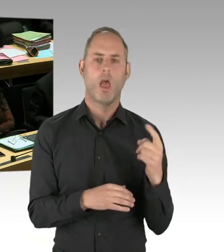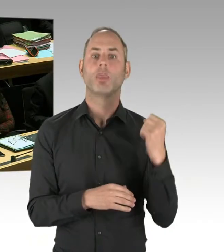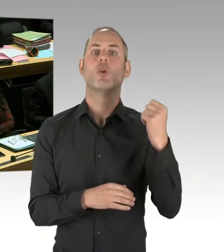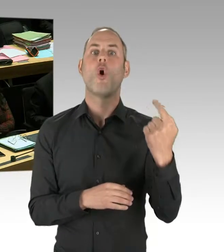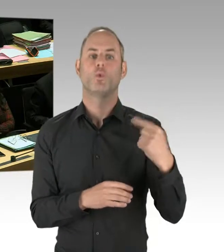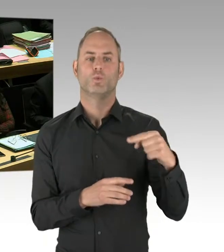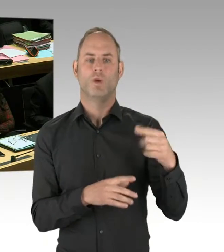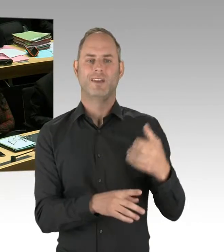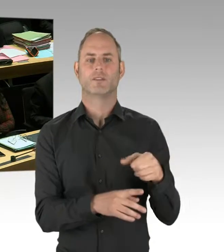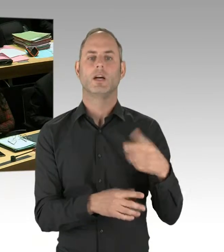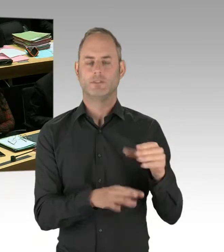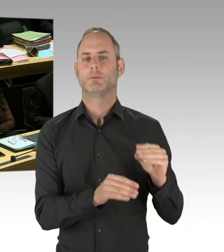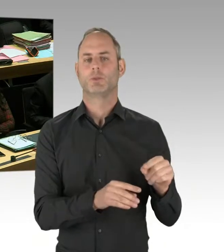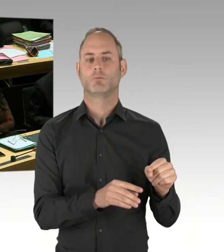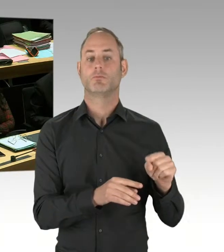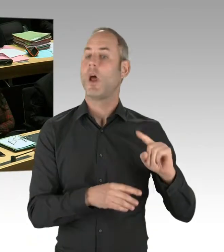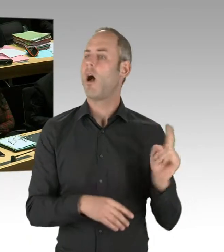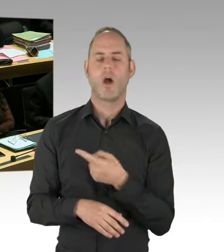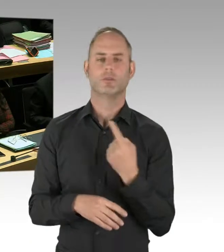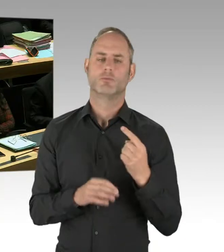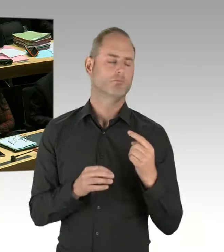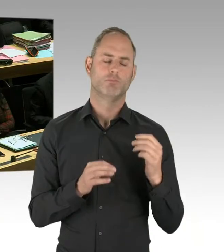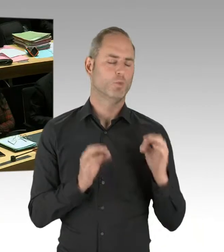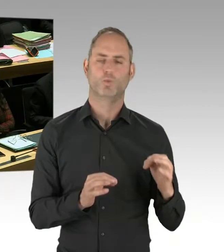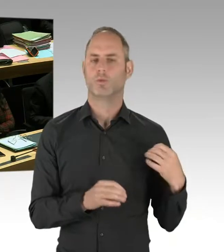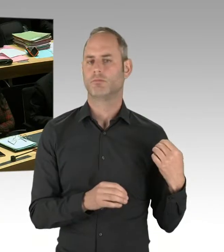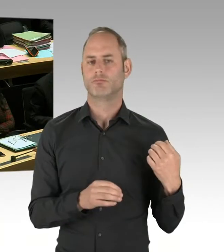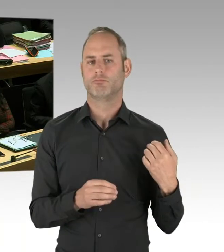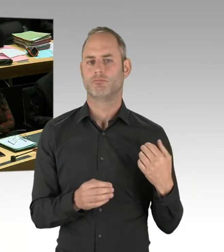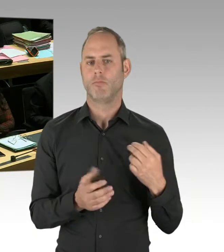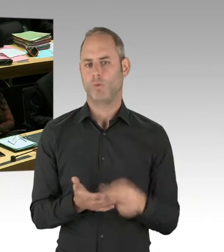Also, insofern im Moment ein positiver Verlauf. Die Entscheidung wird aber im nächsten Jahr getroffen,